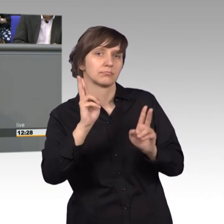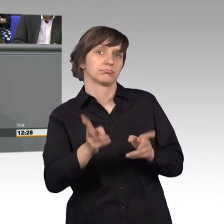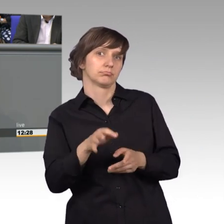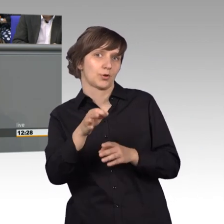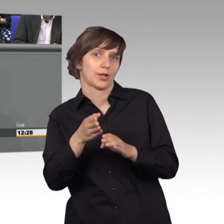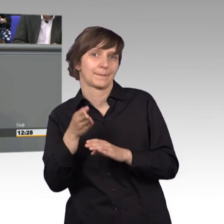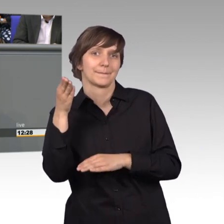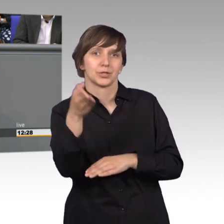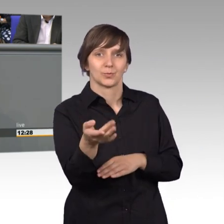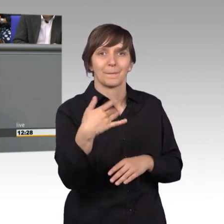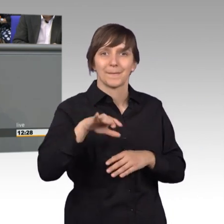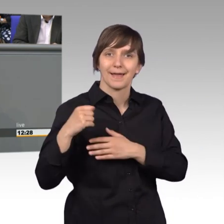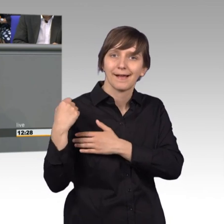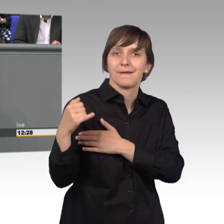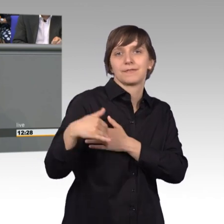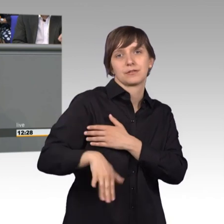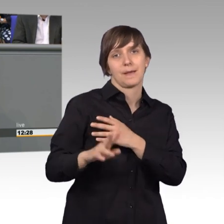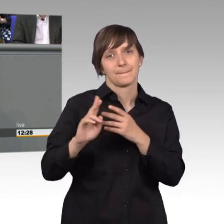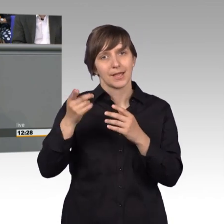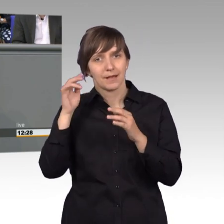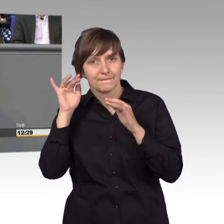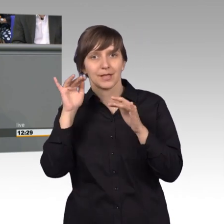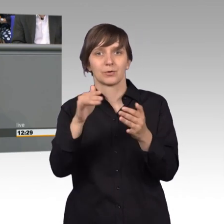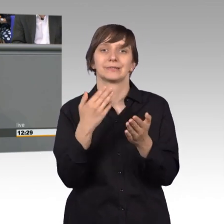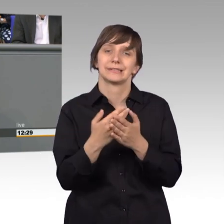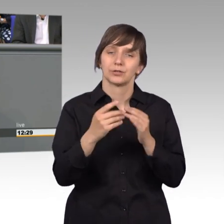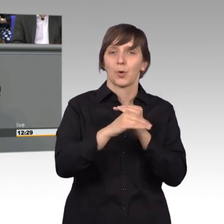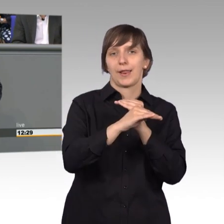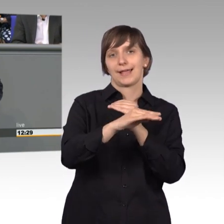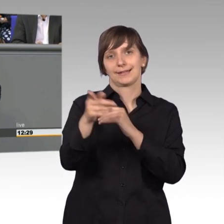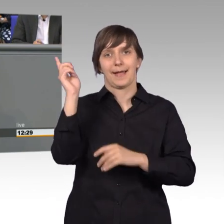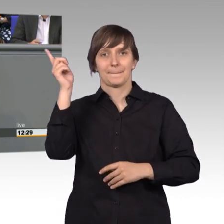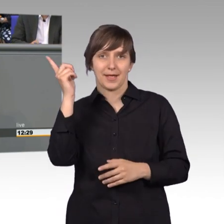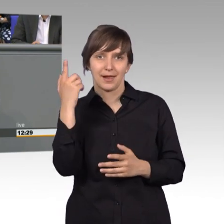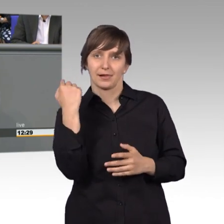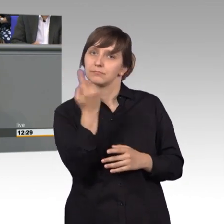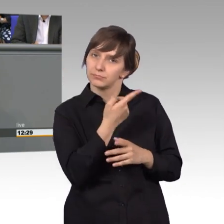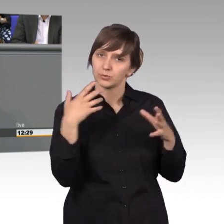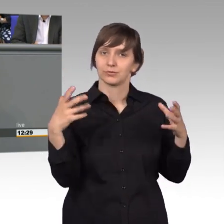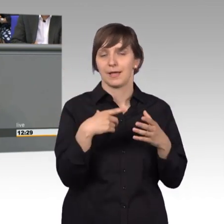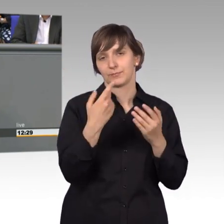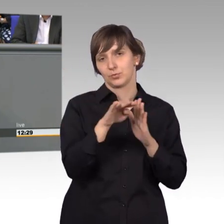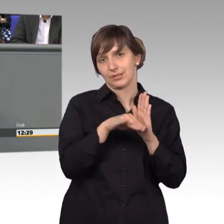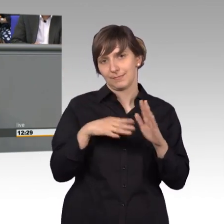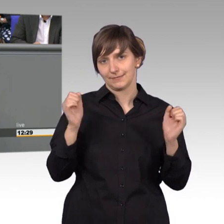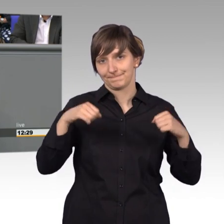auch Durchschlagskraft. Das ist mein Appell an die Kollegen, wenn wir dann gemeinsam solche Termine beschließen. Meine Damen und Herren,